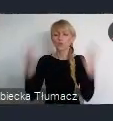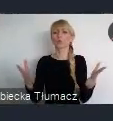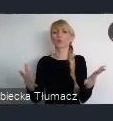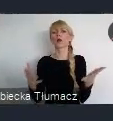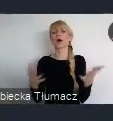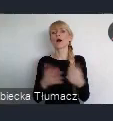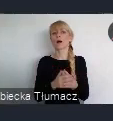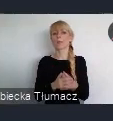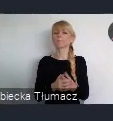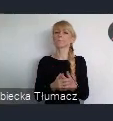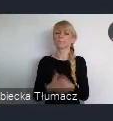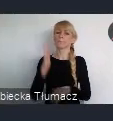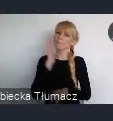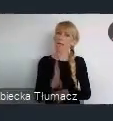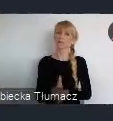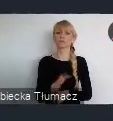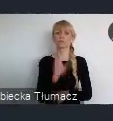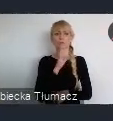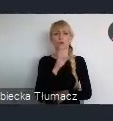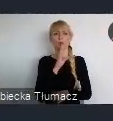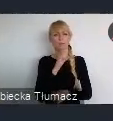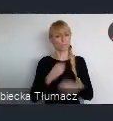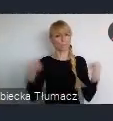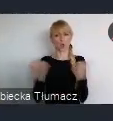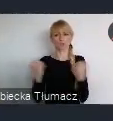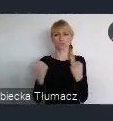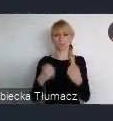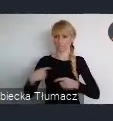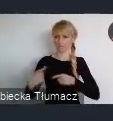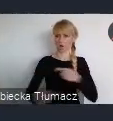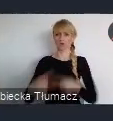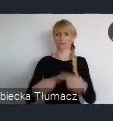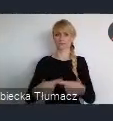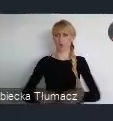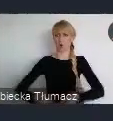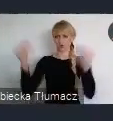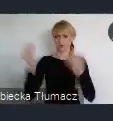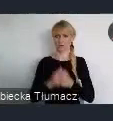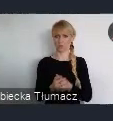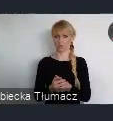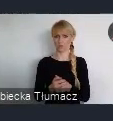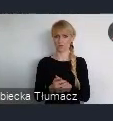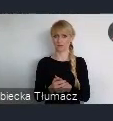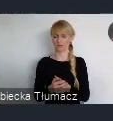proces rozwojowy, zwiększyć jego dynamike. Otóż okazało się, że nic bardziej mylnego.